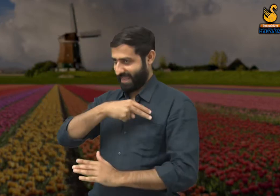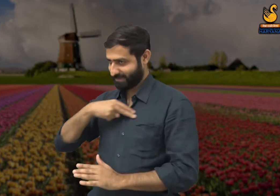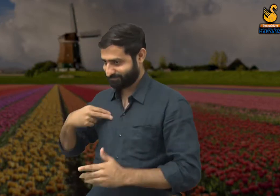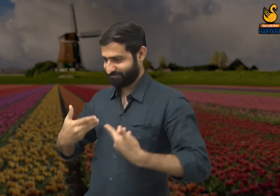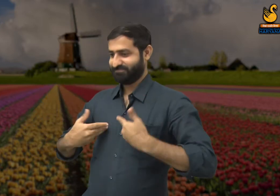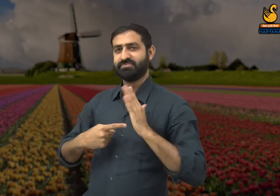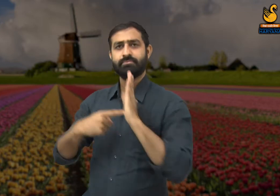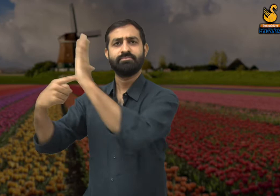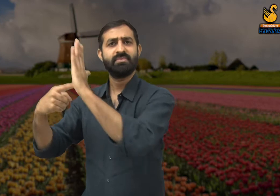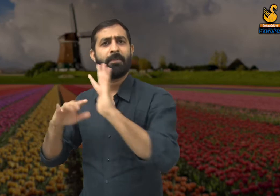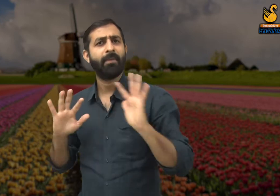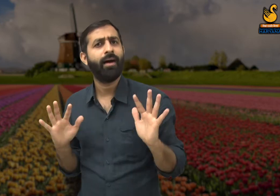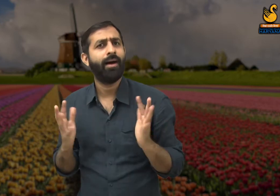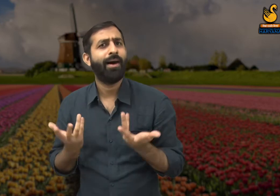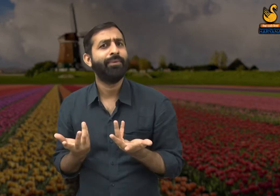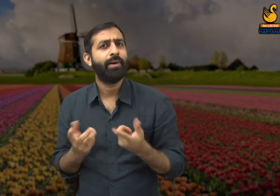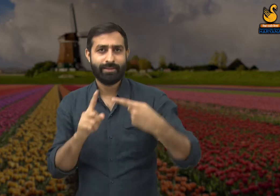मालिक सारा गौरव खुद ही हासिल कर लेते हैं.